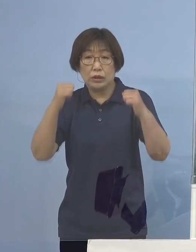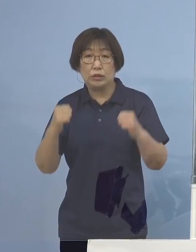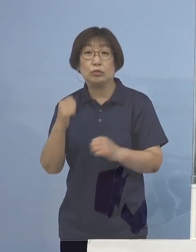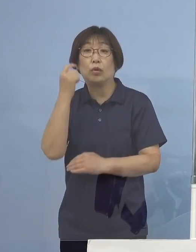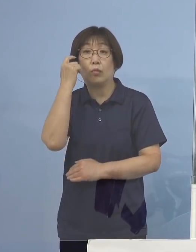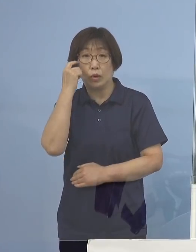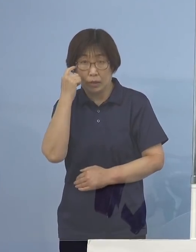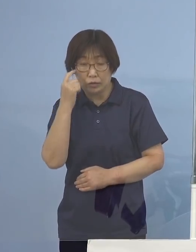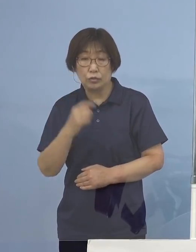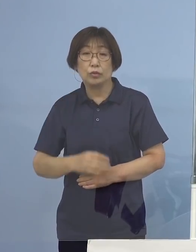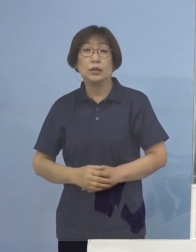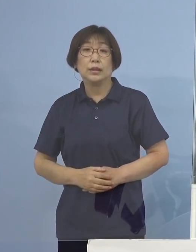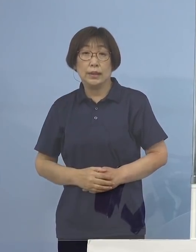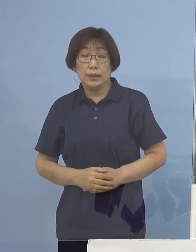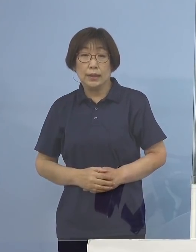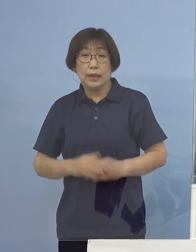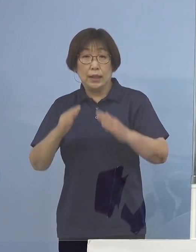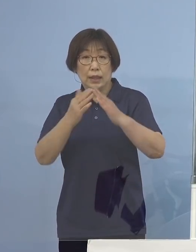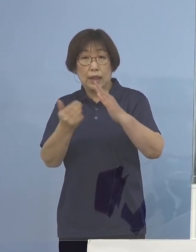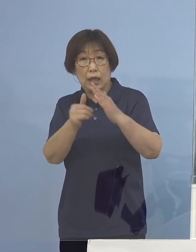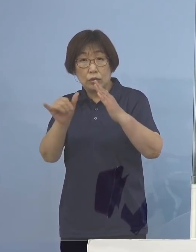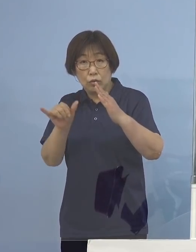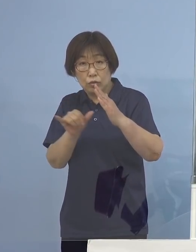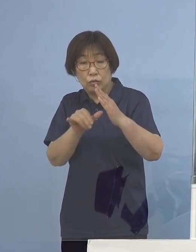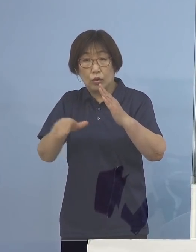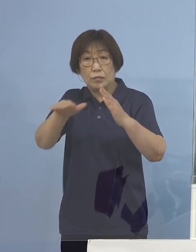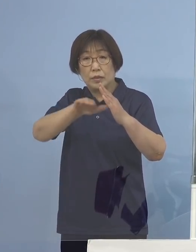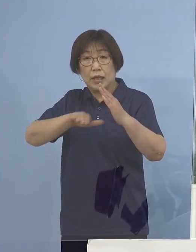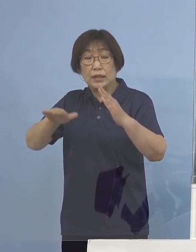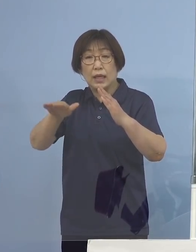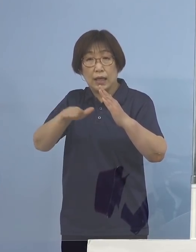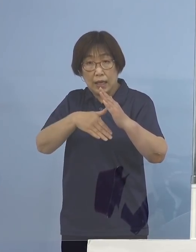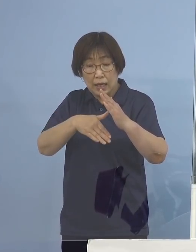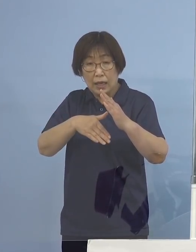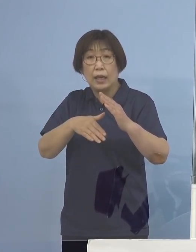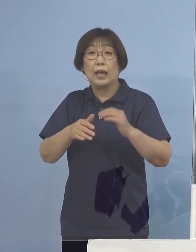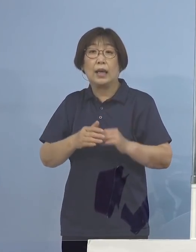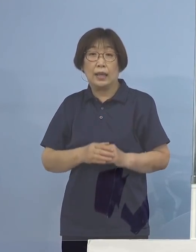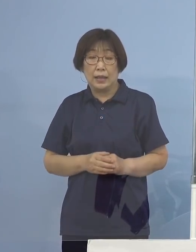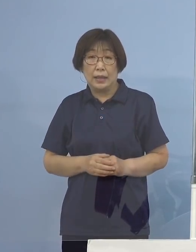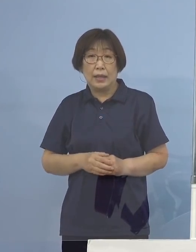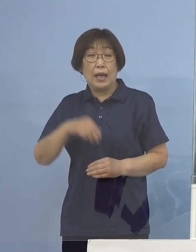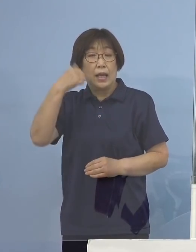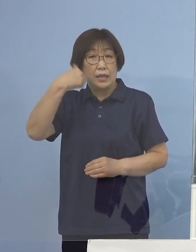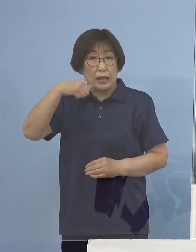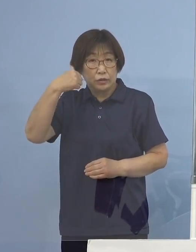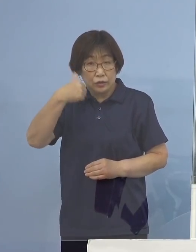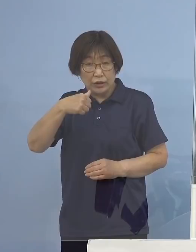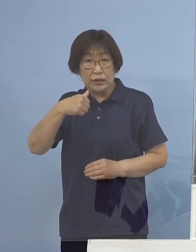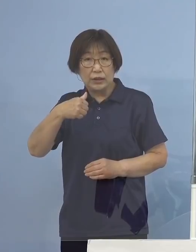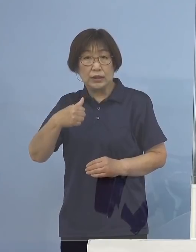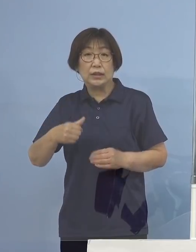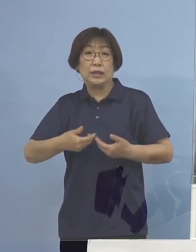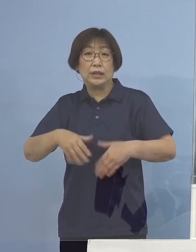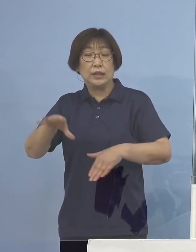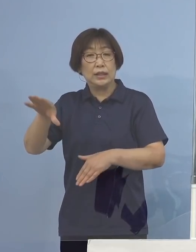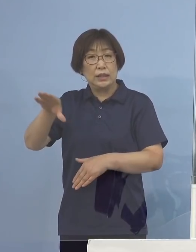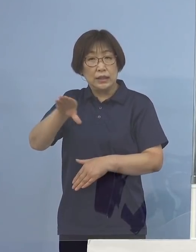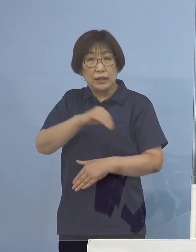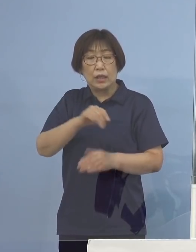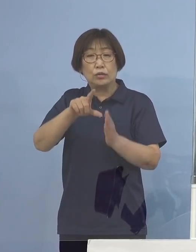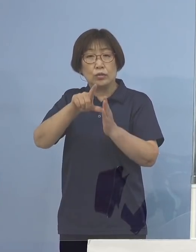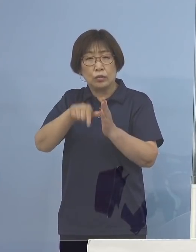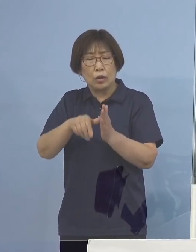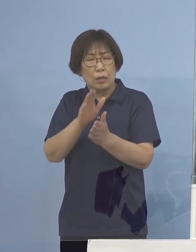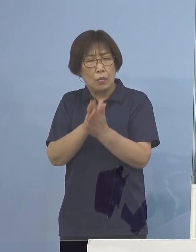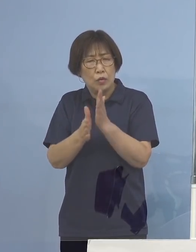是非、ご家族の皆様方からこの夏の帰省については 再検討いただくように呼びかけていただく